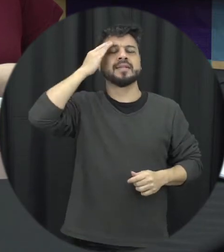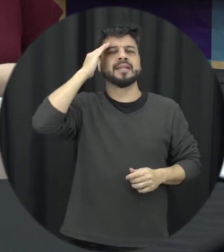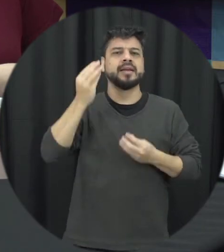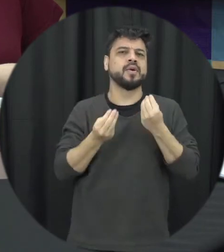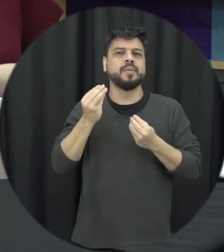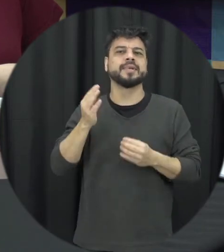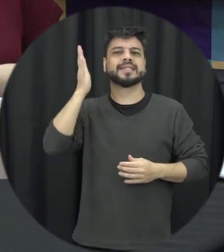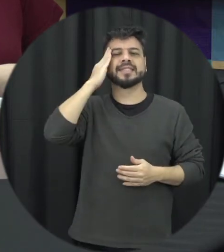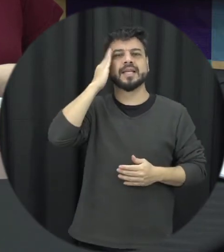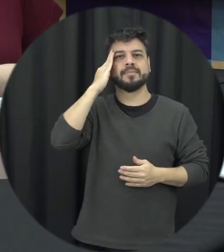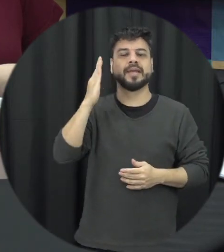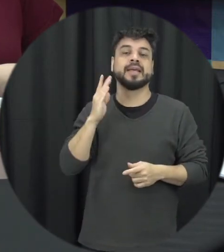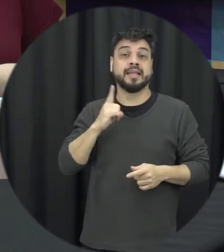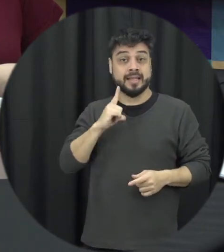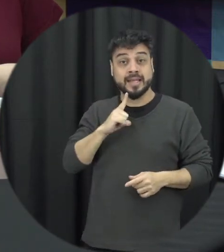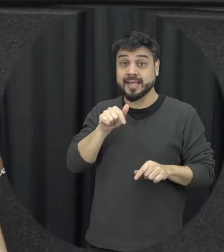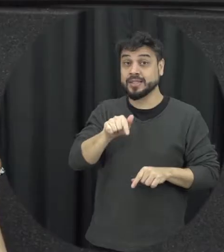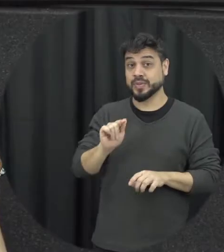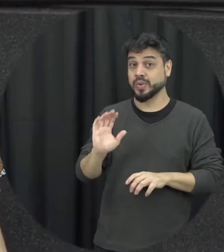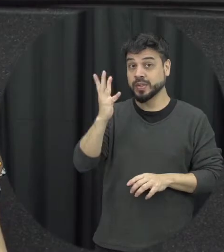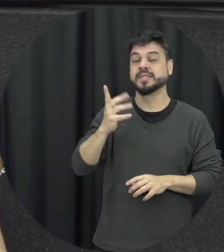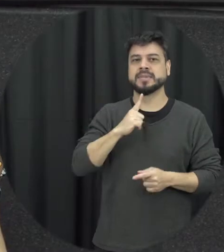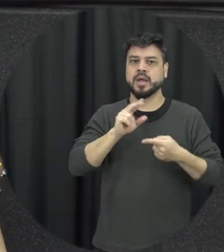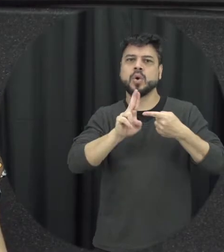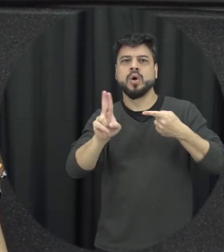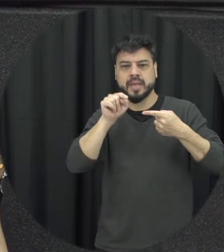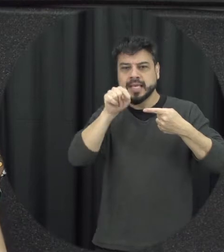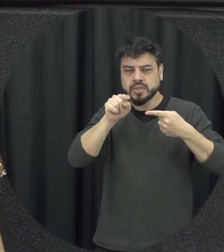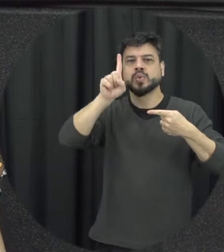o reconhecesse uma coisa que tá acontecendo a gente precisa nomear então nome é aparece